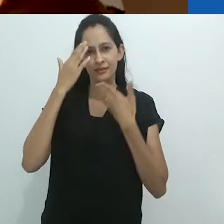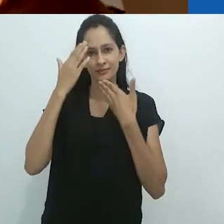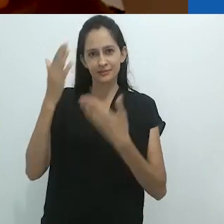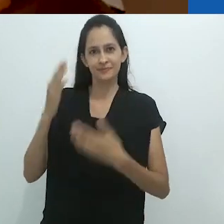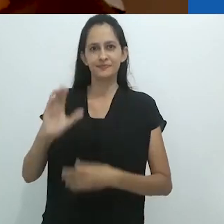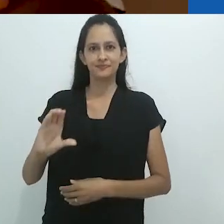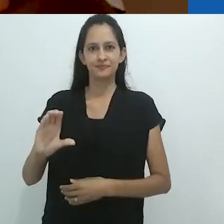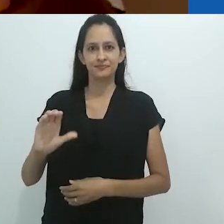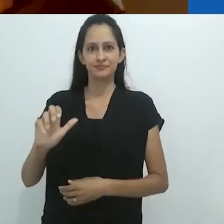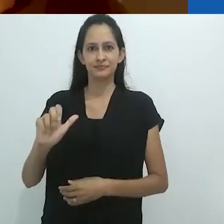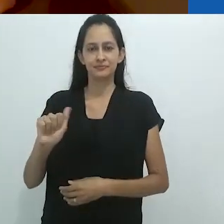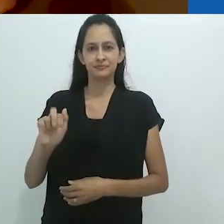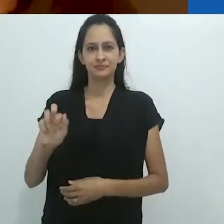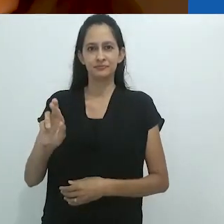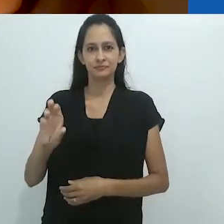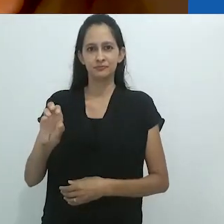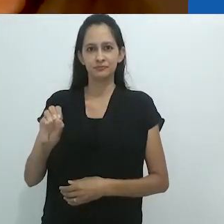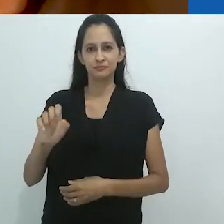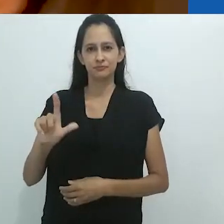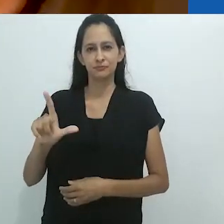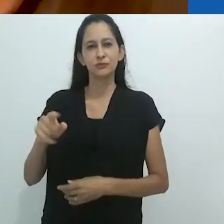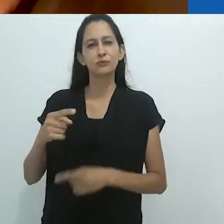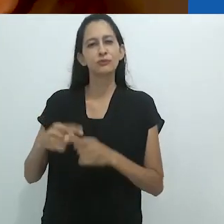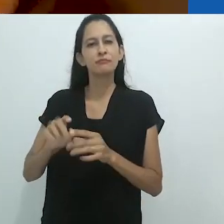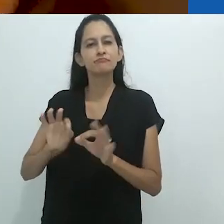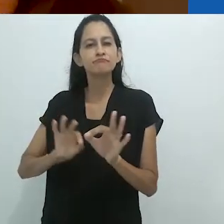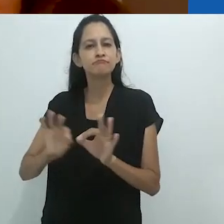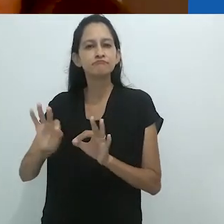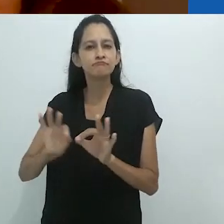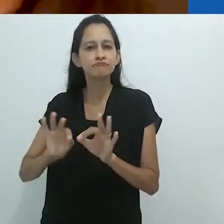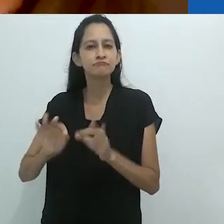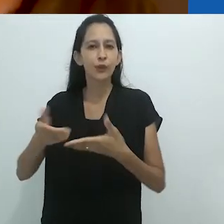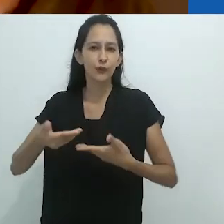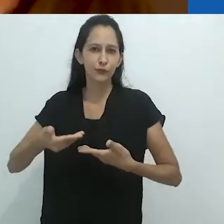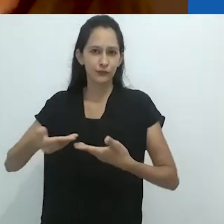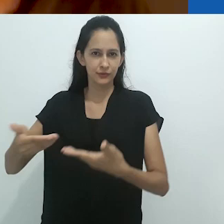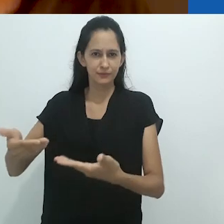Gostaria de agradecer à Carol especialmente, por facilitar este convite.